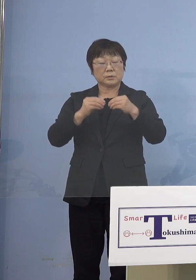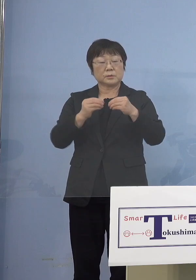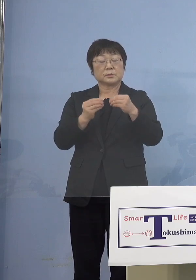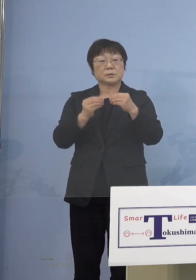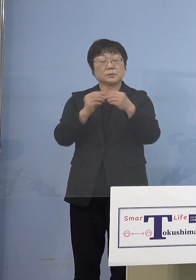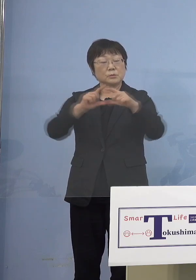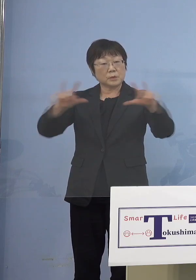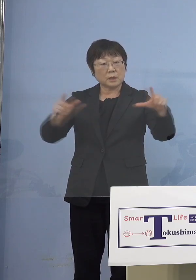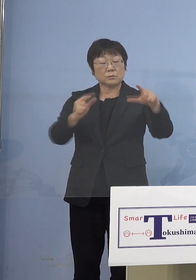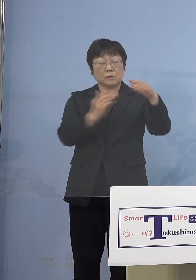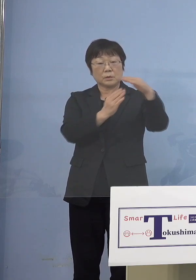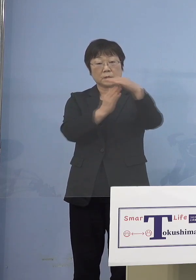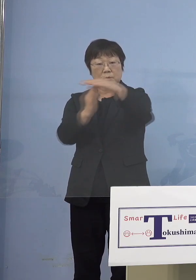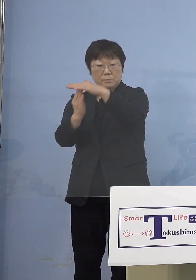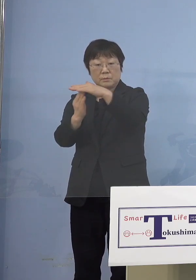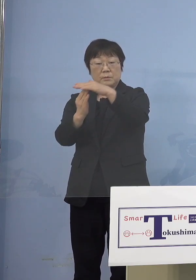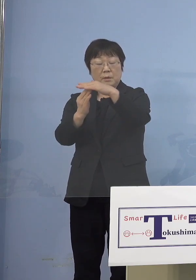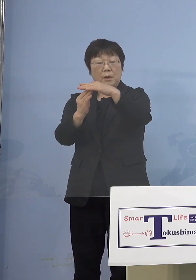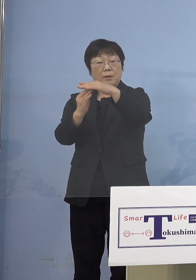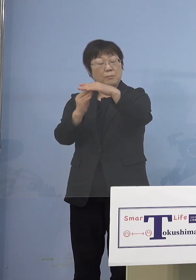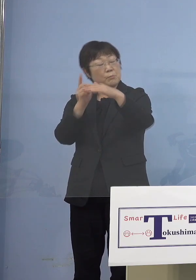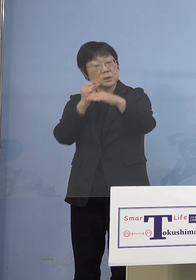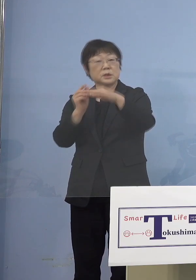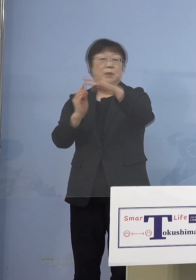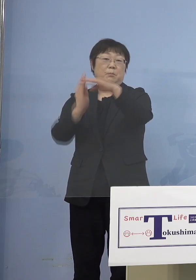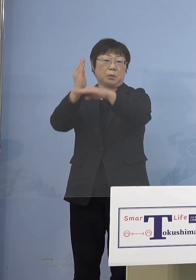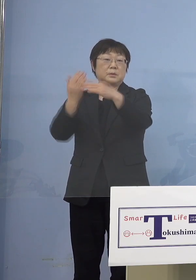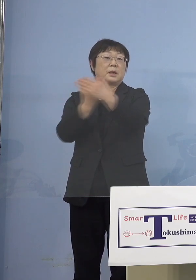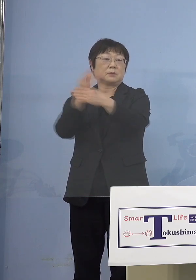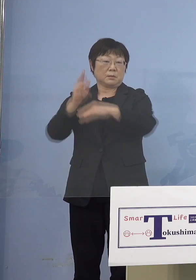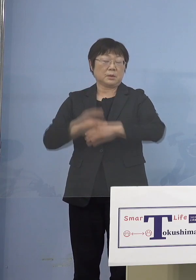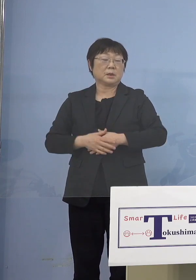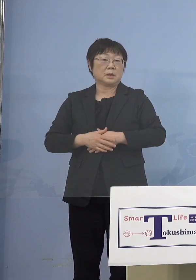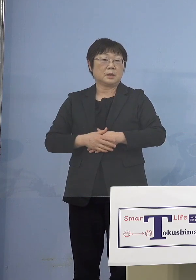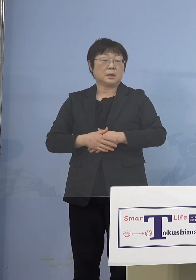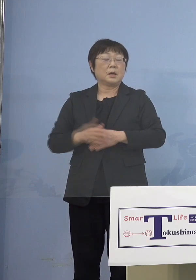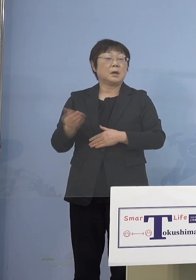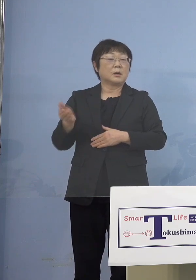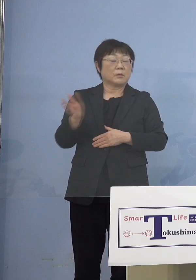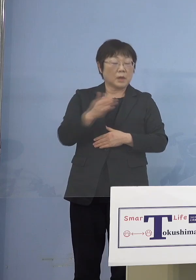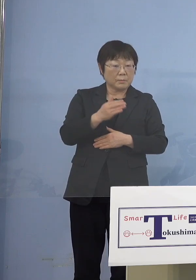下手するとこのまま上がる 実は今まで感染が少なかった